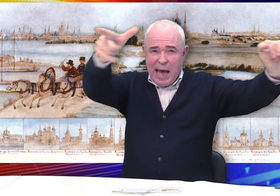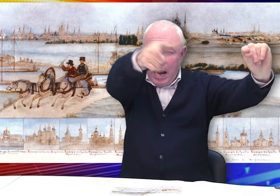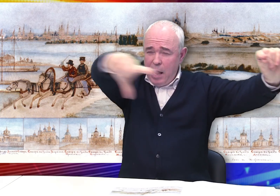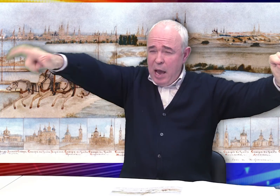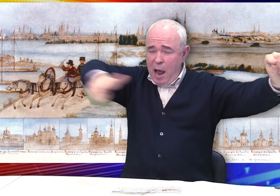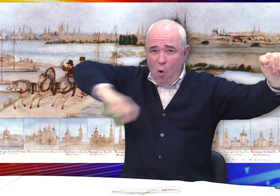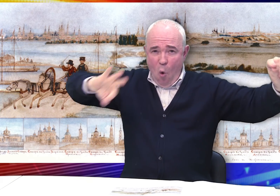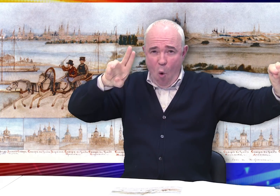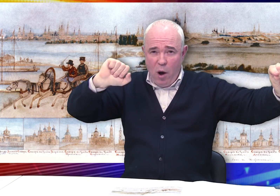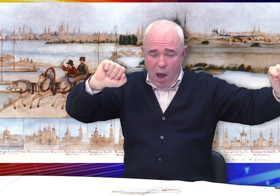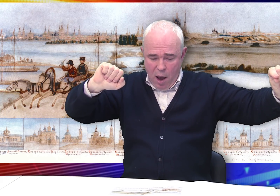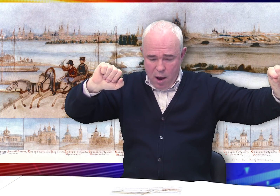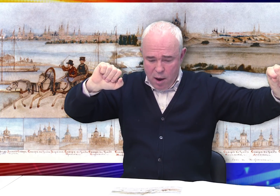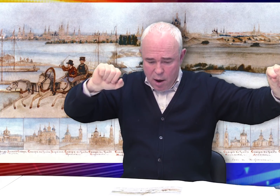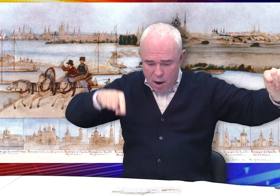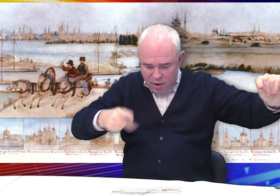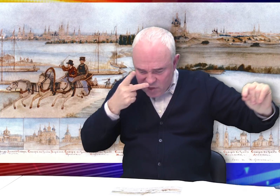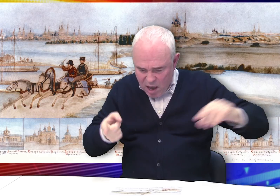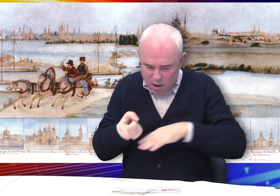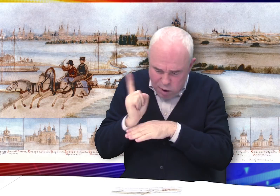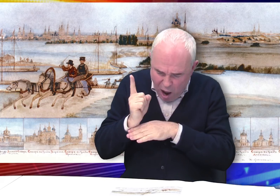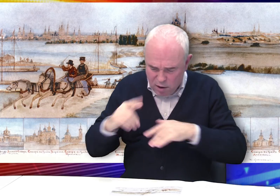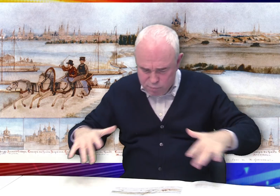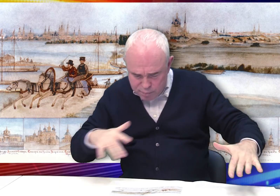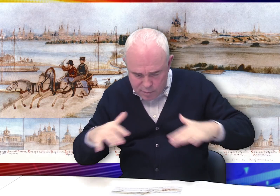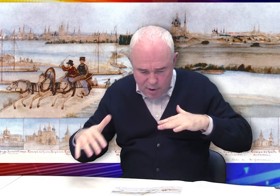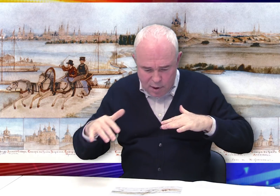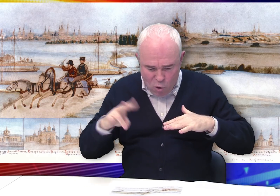На среднем плане – голубые воды Оки, плоты и рыбаки.